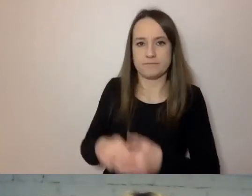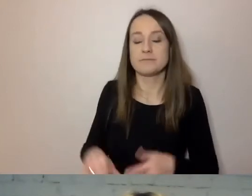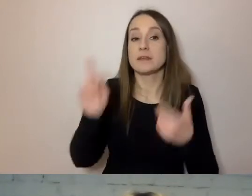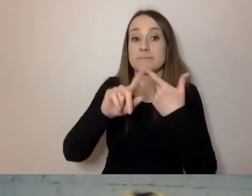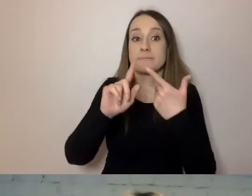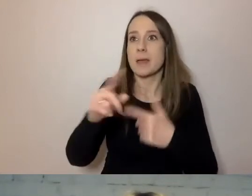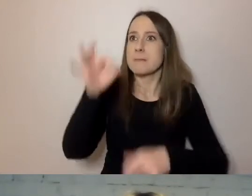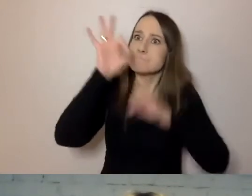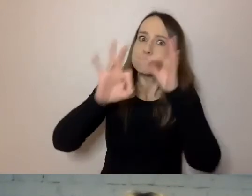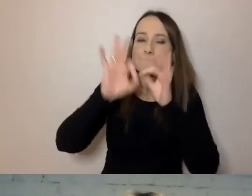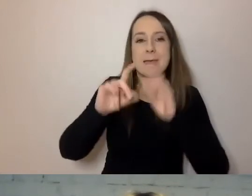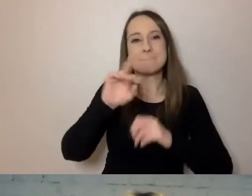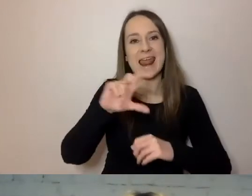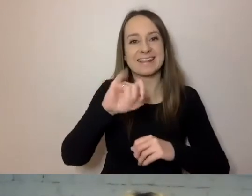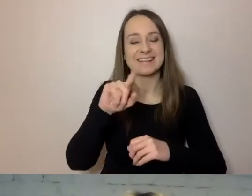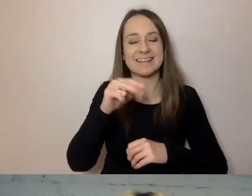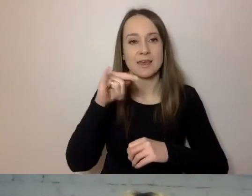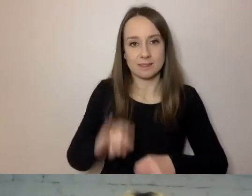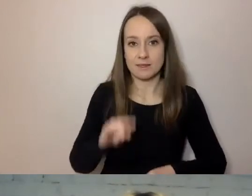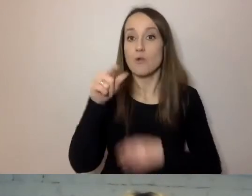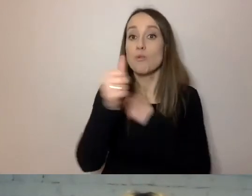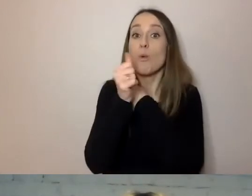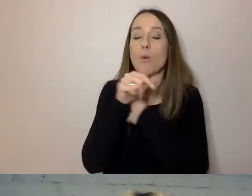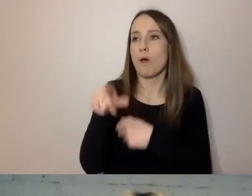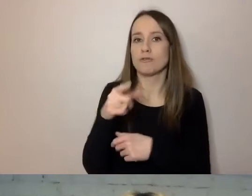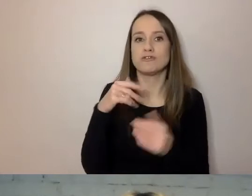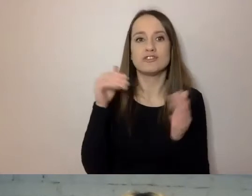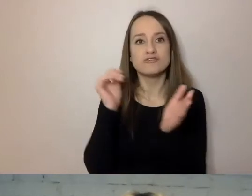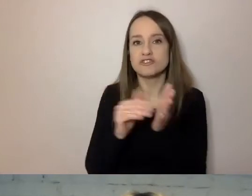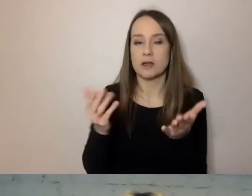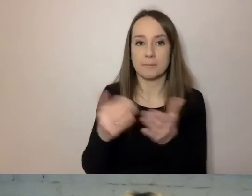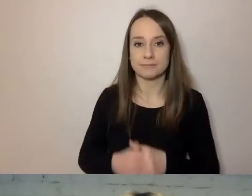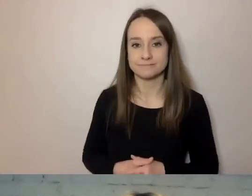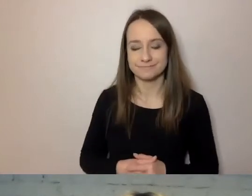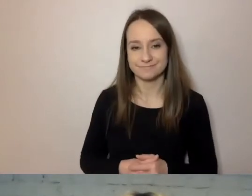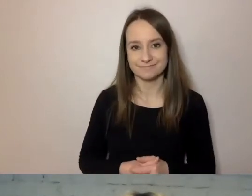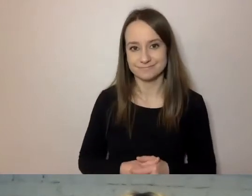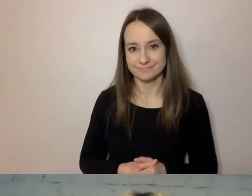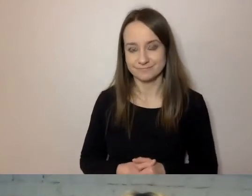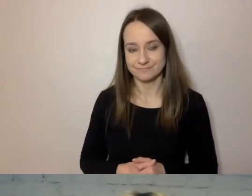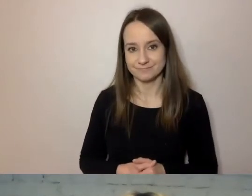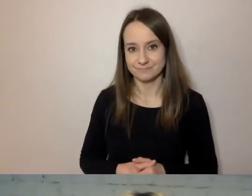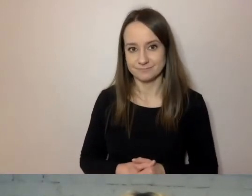Nazywamy rzeczy tak precyzyjnie, jak potrafimy,